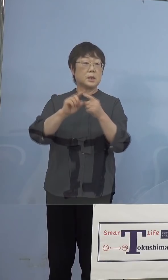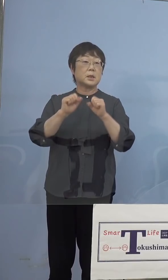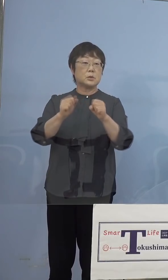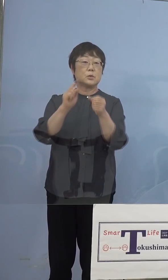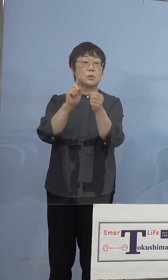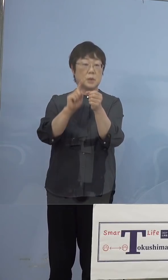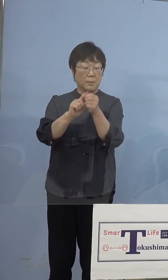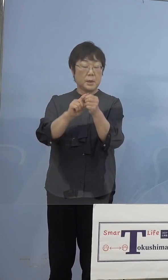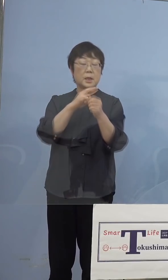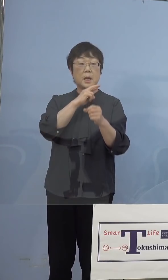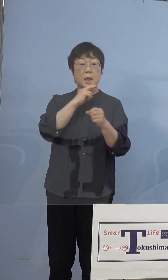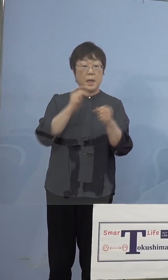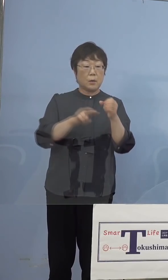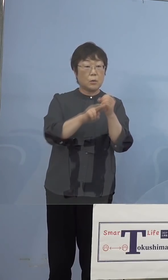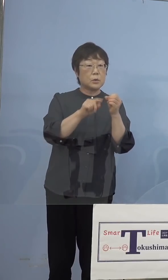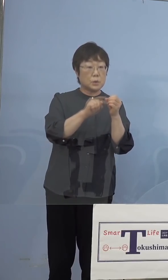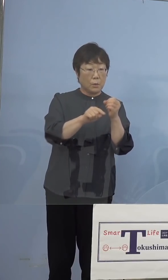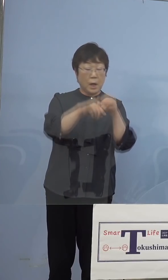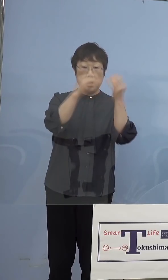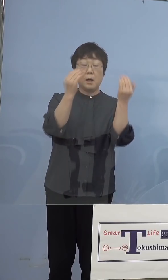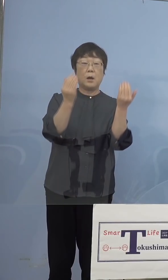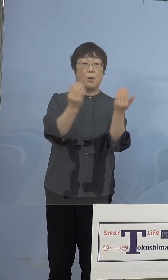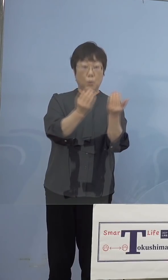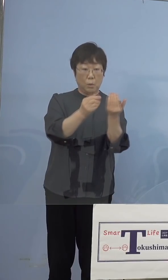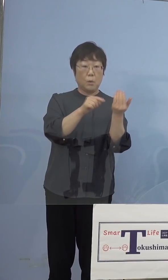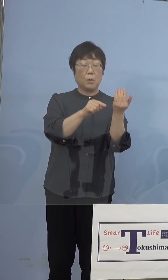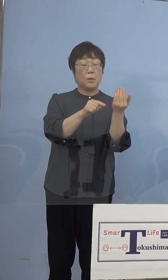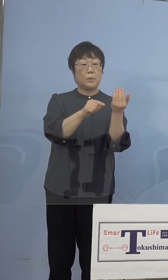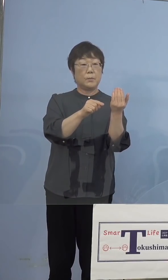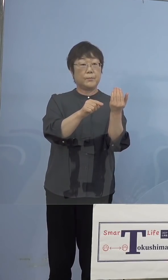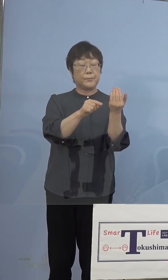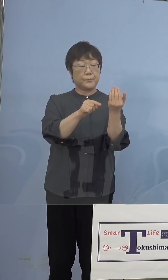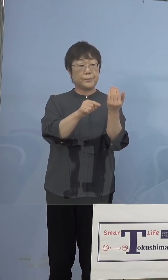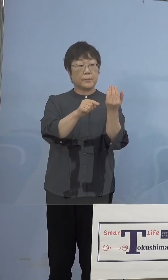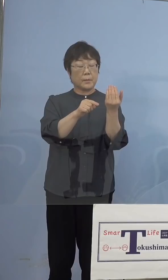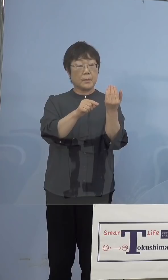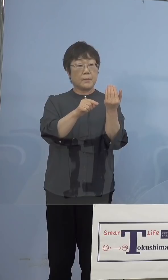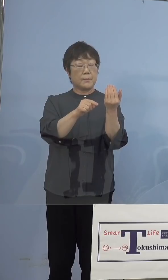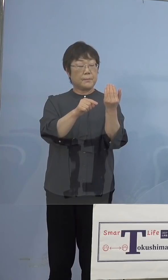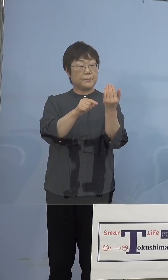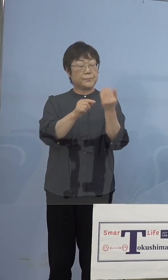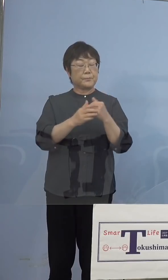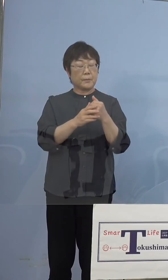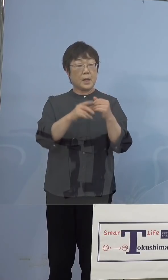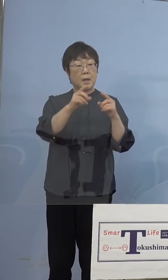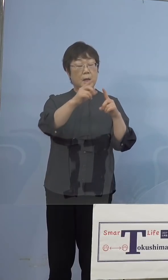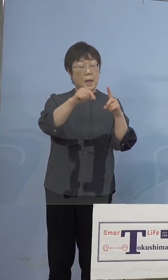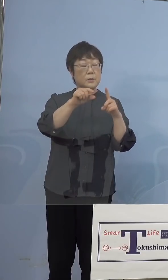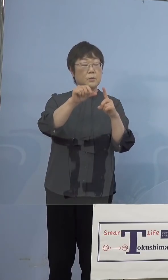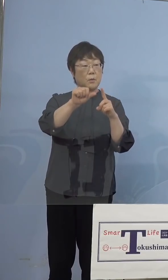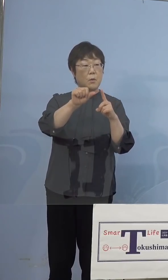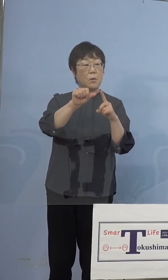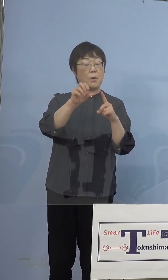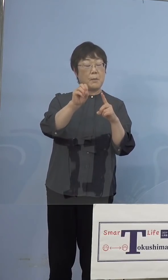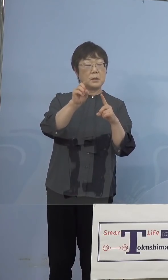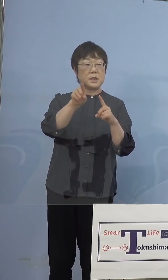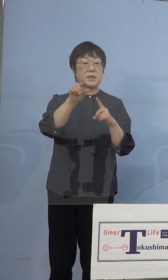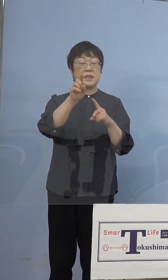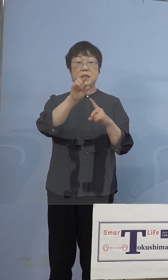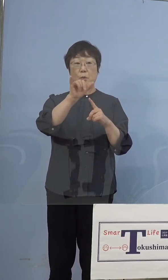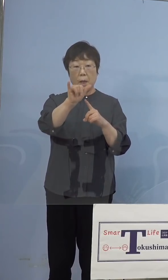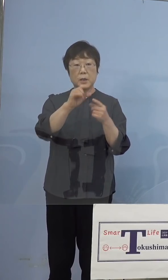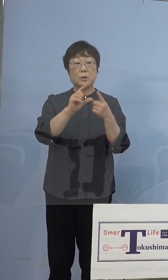英国株であったらほぼ、英国株というか N501Yであればほとんどインド株である